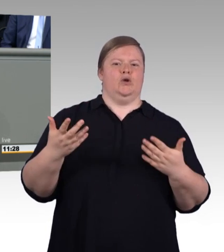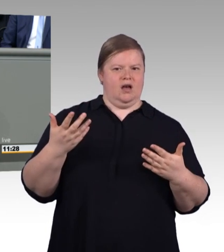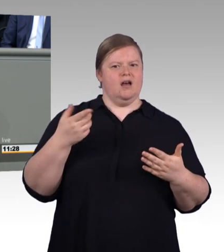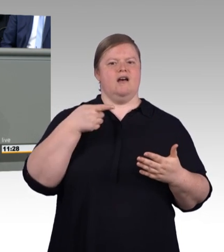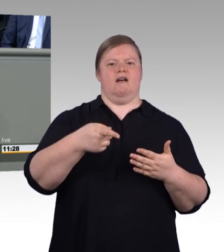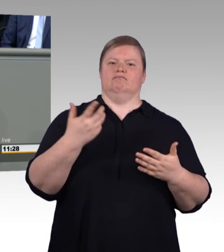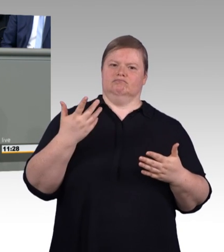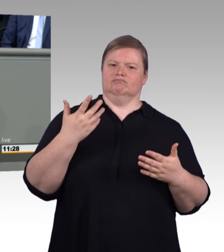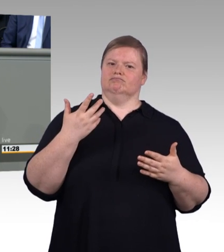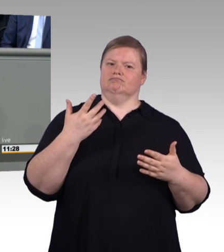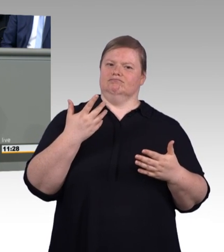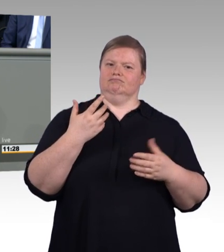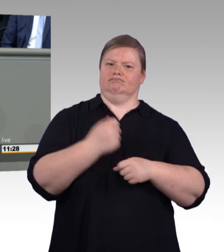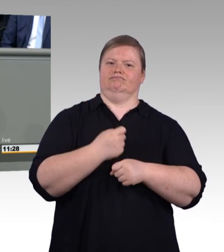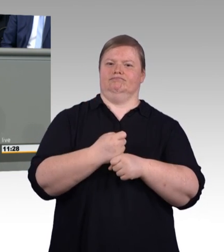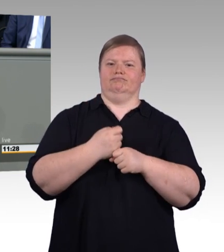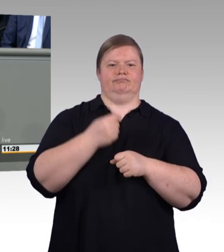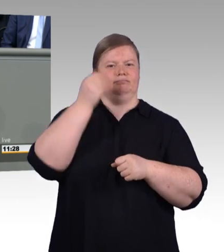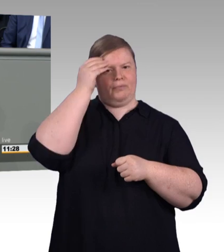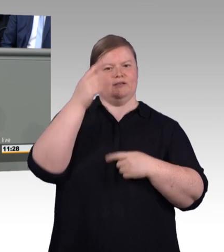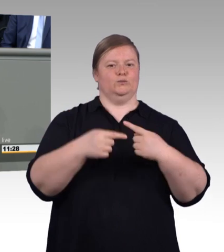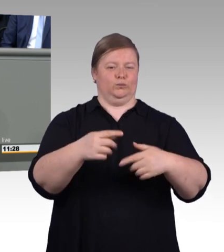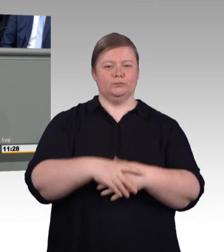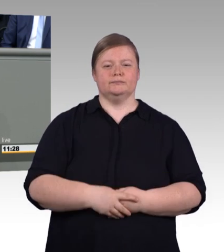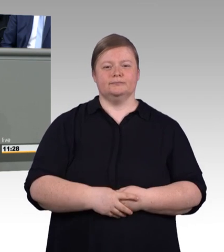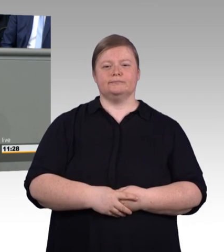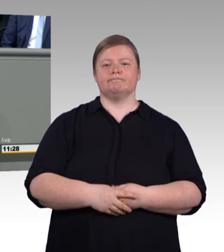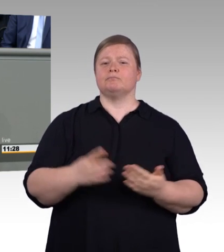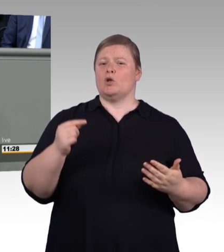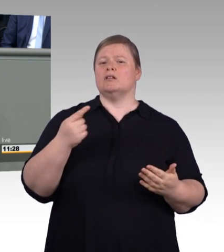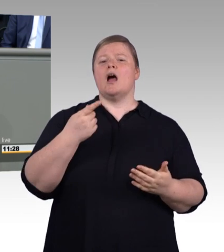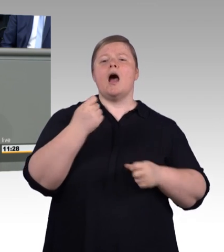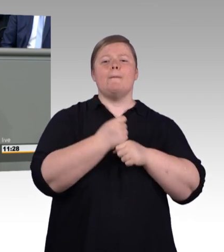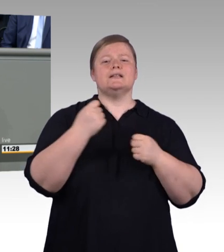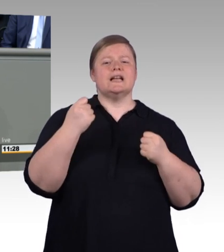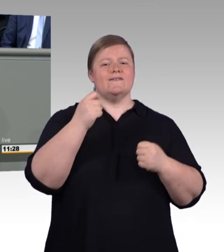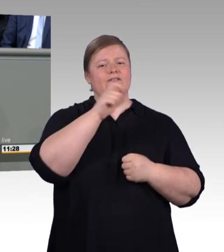steigt wieder und mittlerweile haben wir auf 100 Bewerberinnen und Bewerber